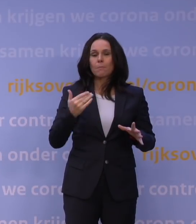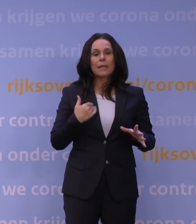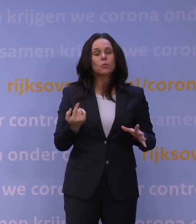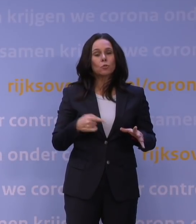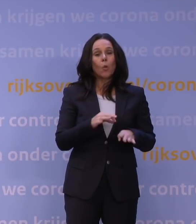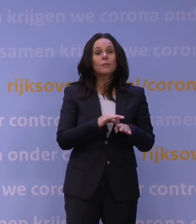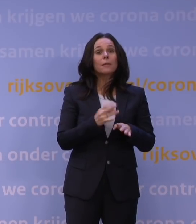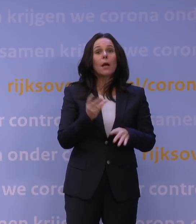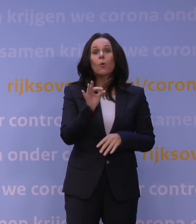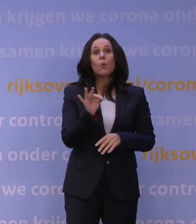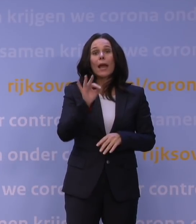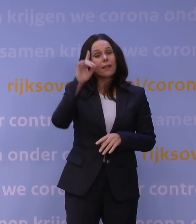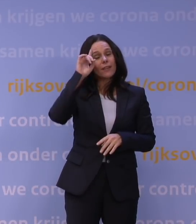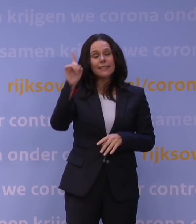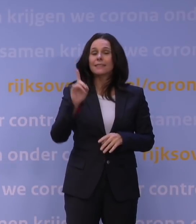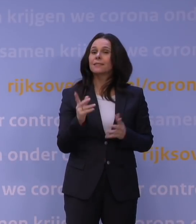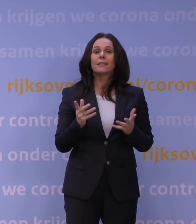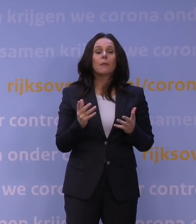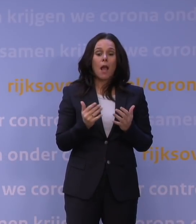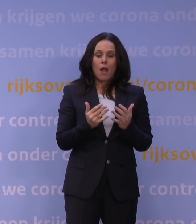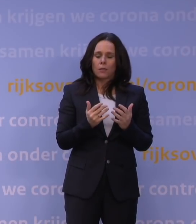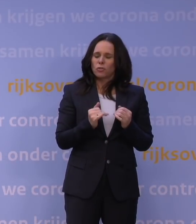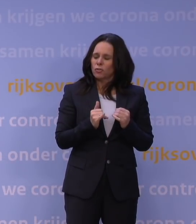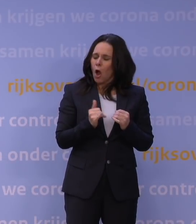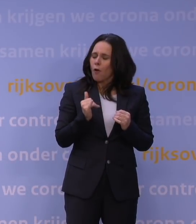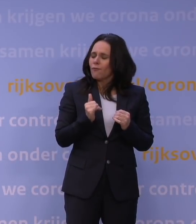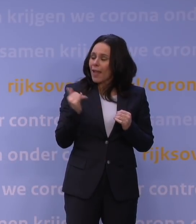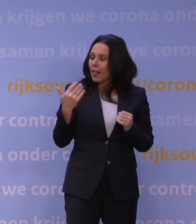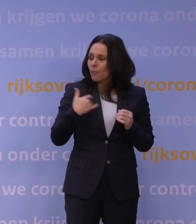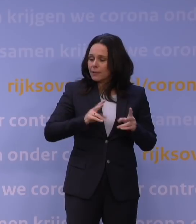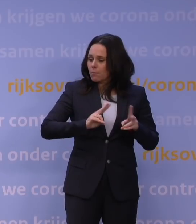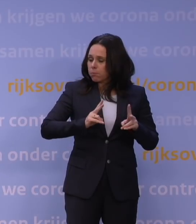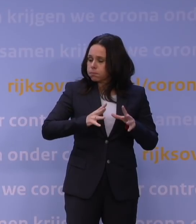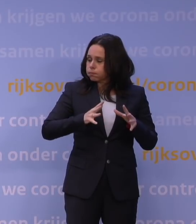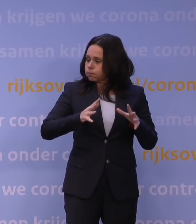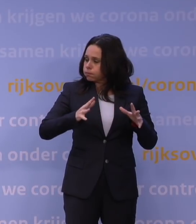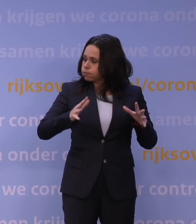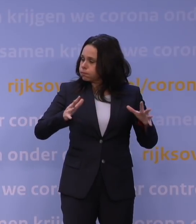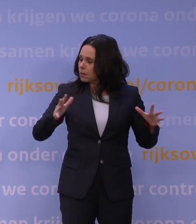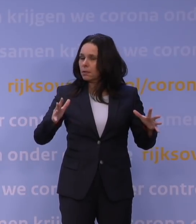maar omdat zo veel mensen zo snel besmet worden en misschien ziek worden, ook al zou het minder ziekmakend zijn, heeft het enorme gevolgen voor de zorg